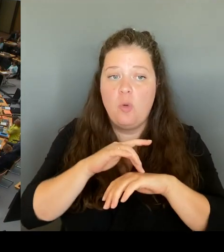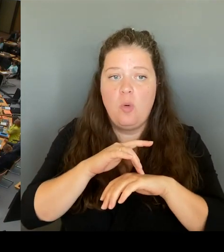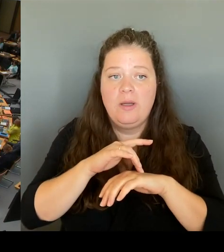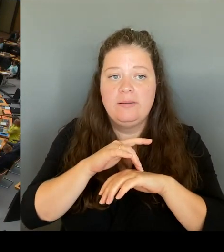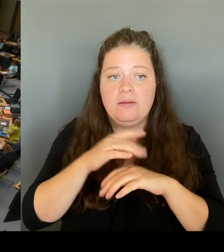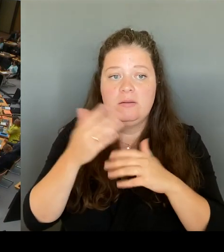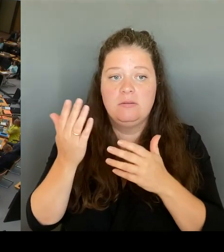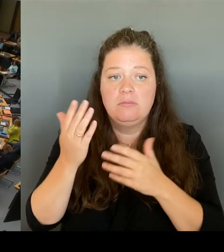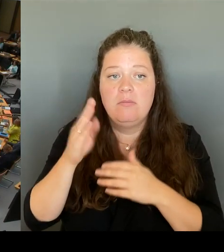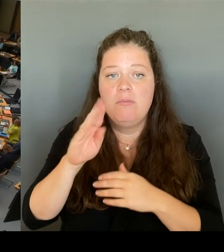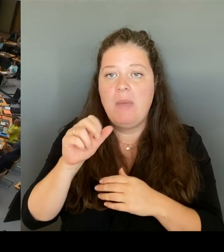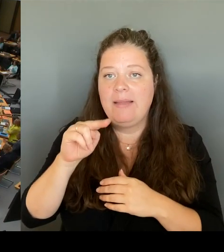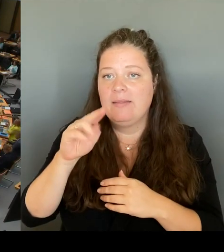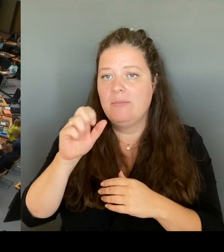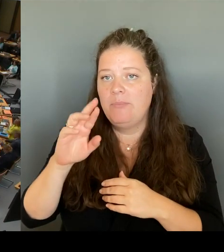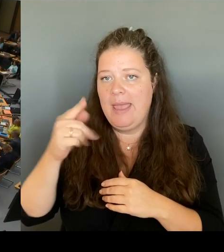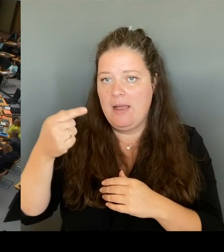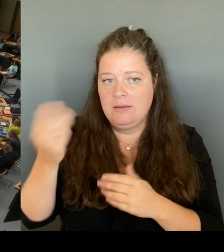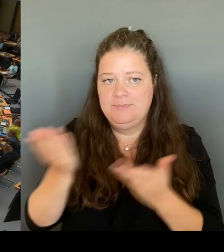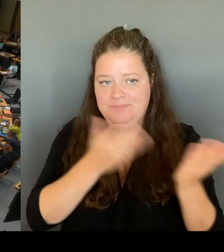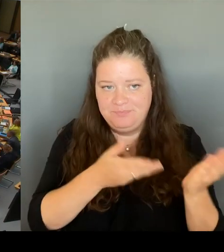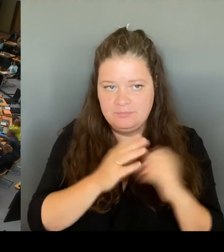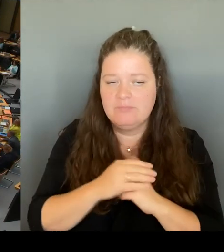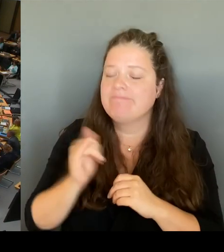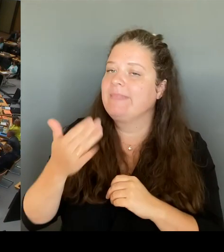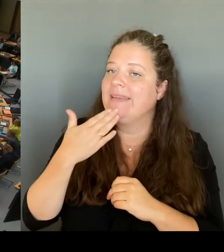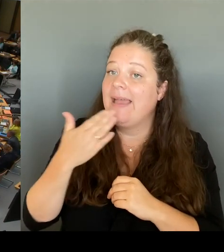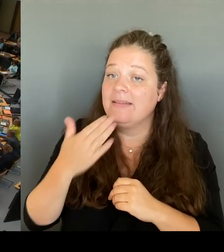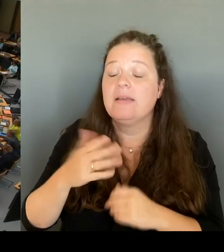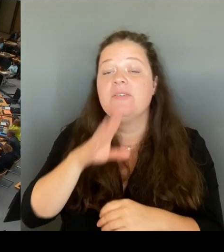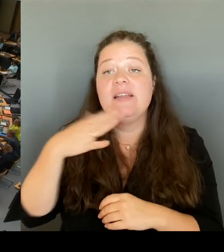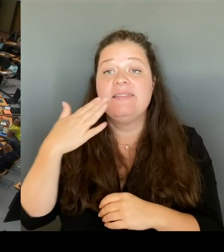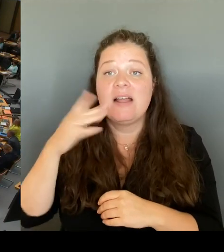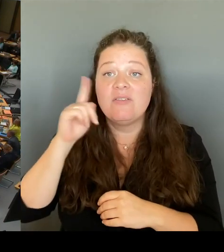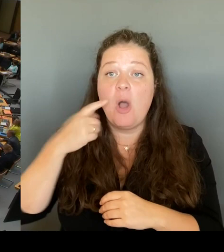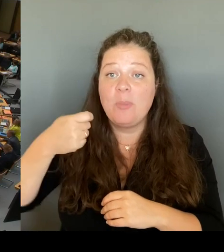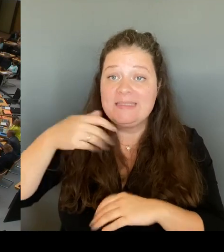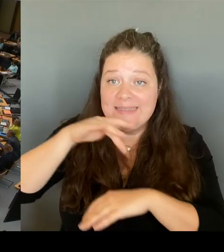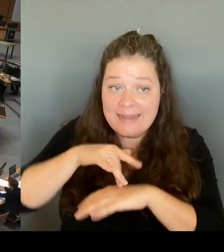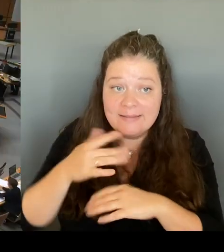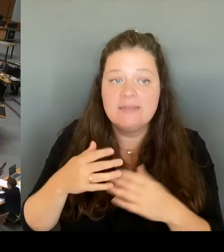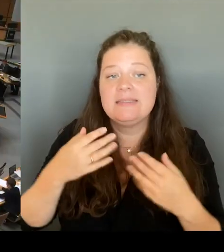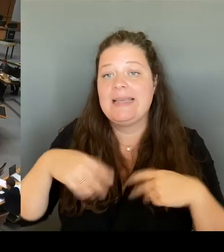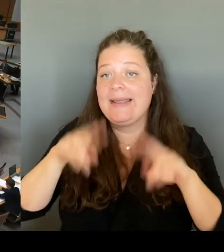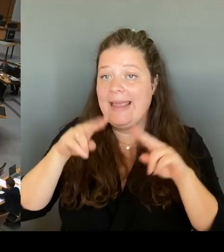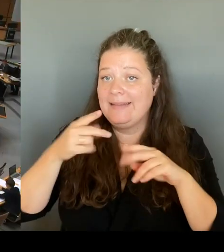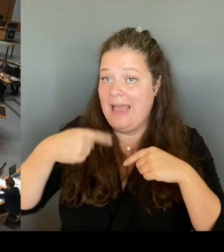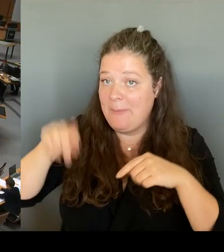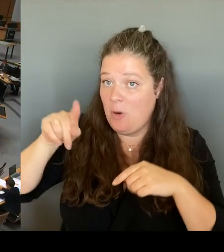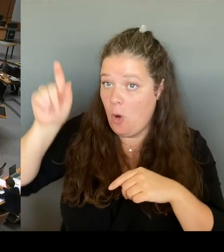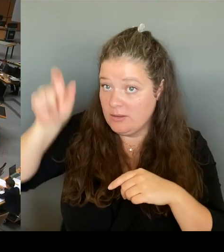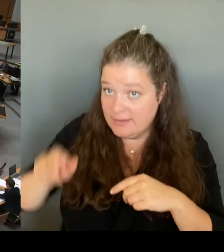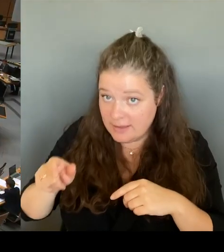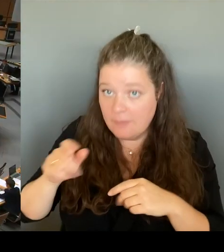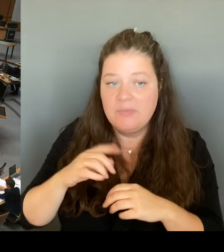Sehr geehrter Herr Abgeordnete! Sie sprechen einen Vorgang an, der aus meiner früheren Tätigkeit resultiert.